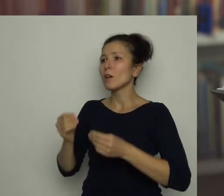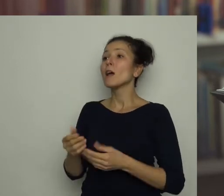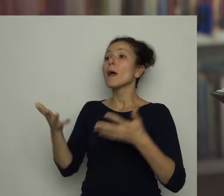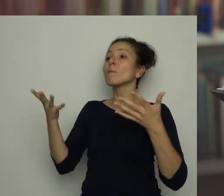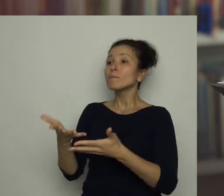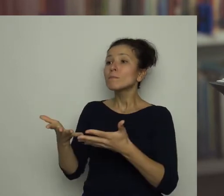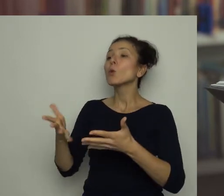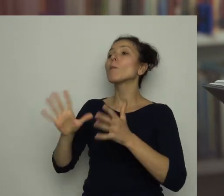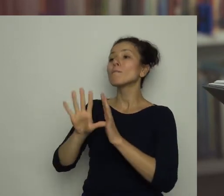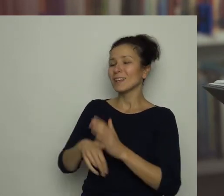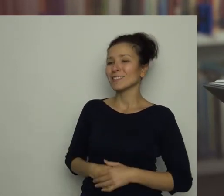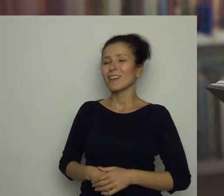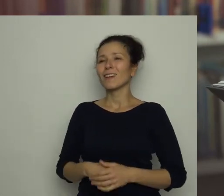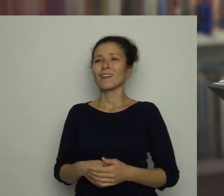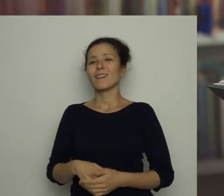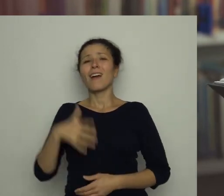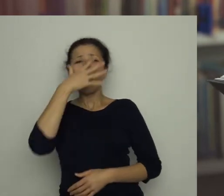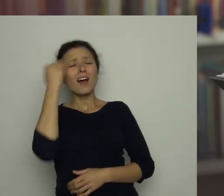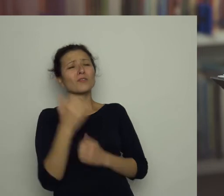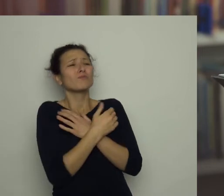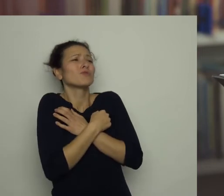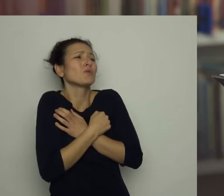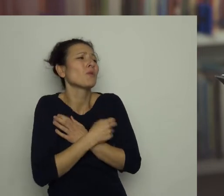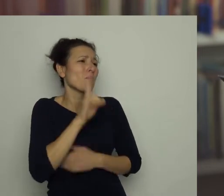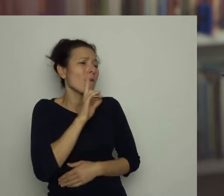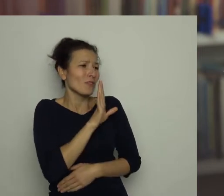Antoś przytulił się mocno do mamy i szepnął jej do ucha: